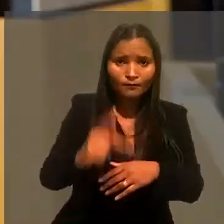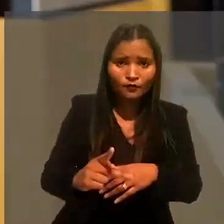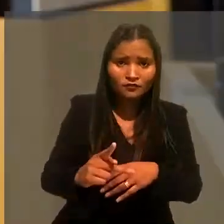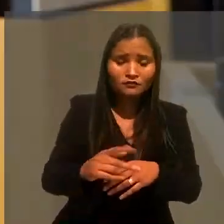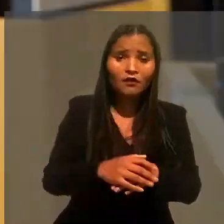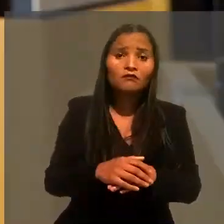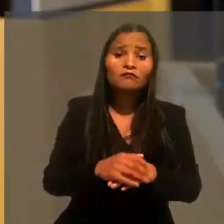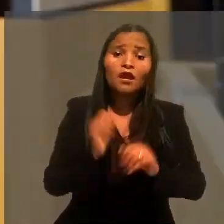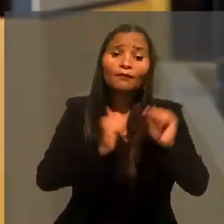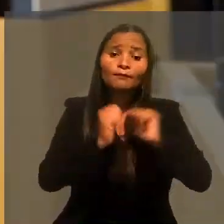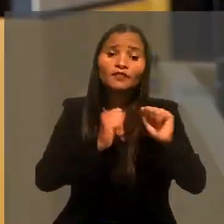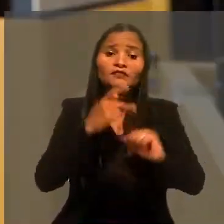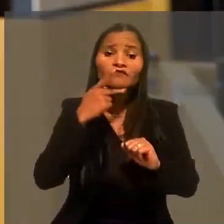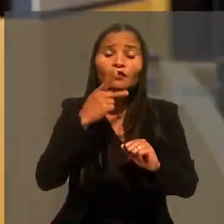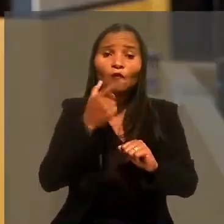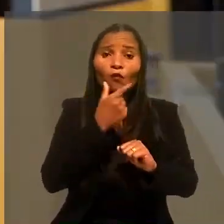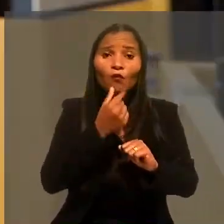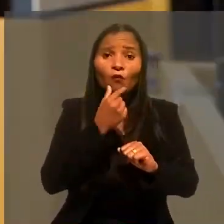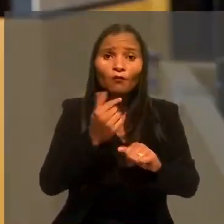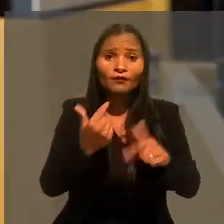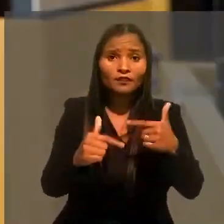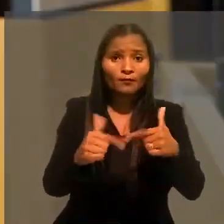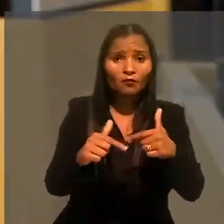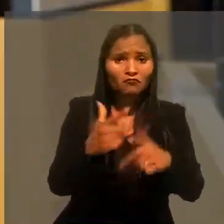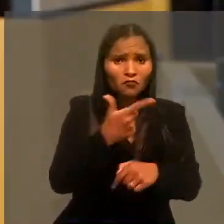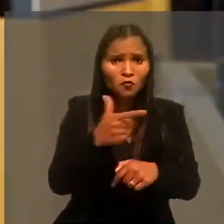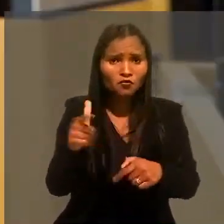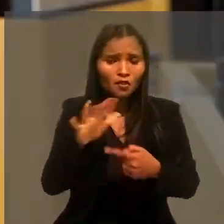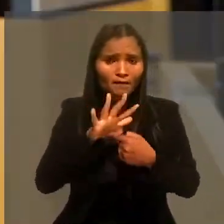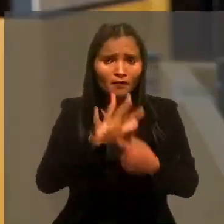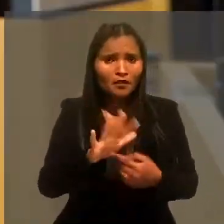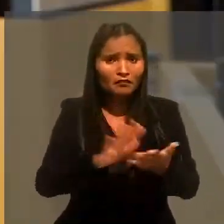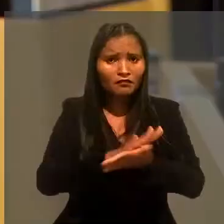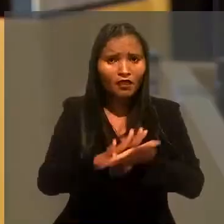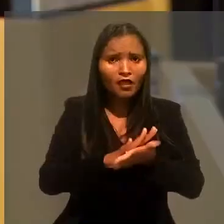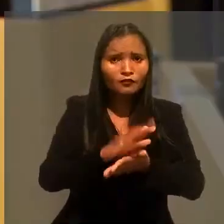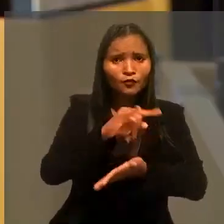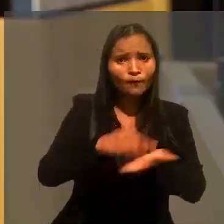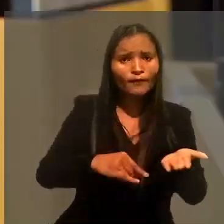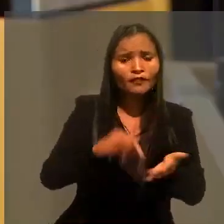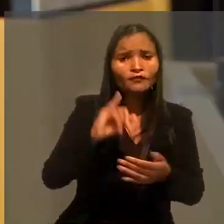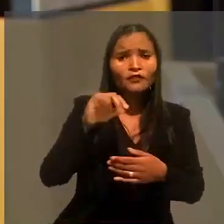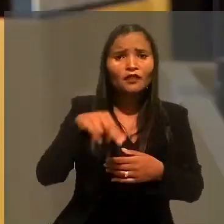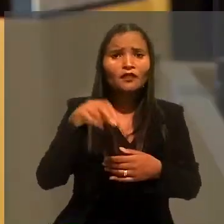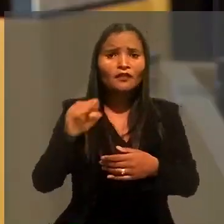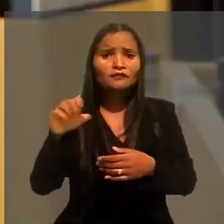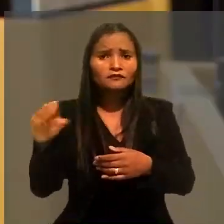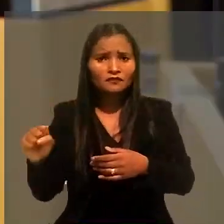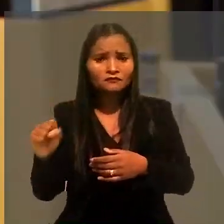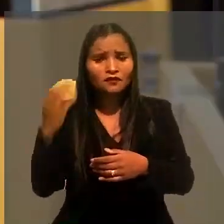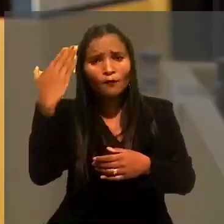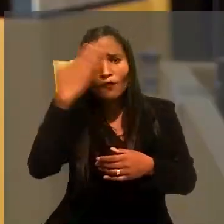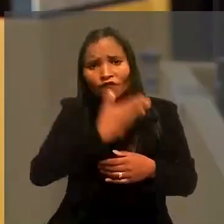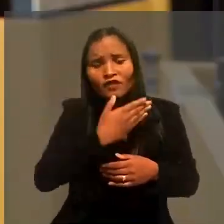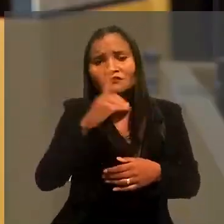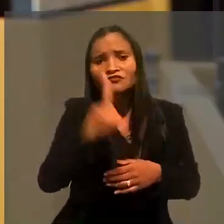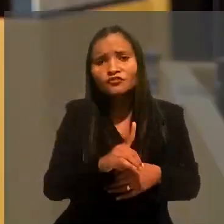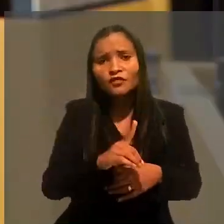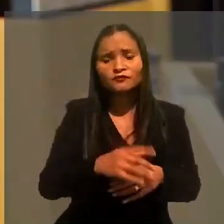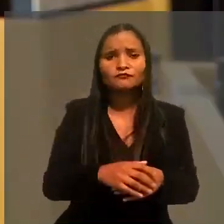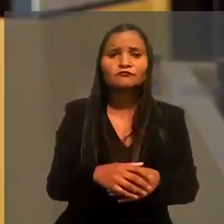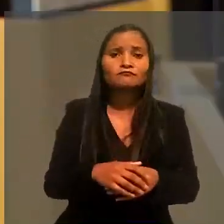A empresa alegou, no entanto, que o trabalhador não havia apresentado nenhum documento do INSS que comprovasse esse direito.